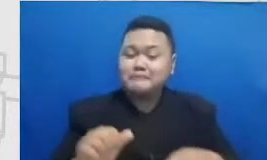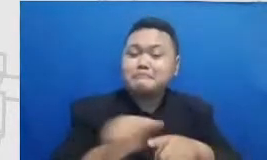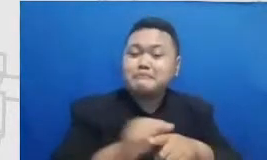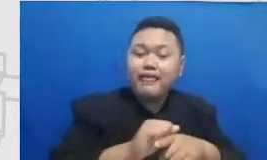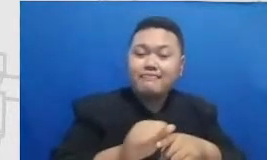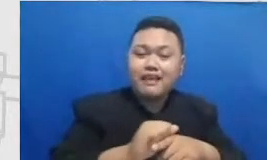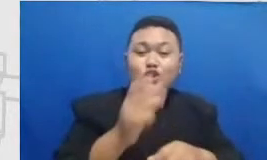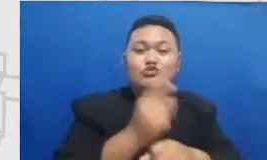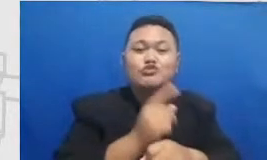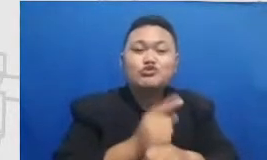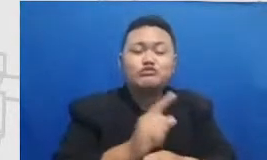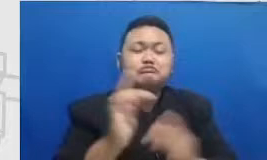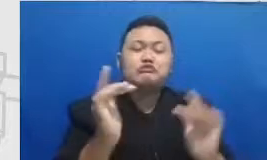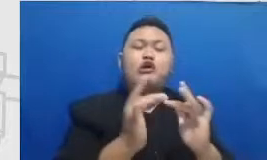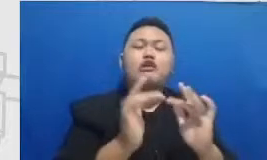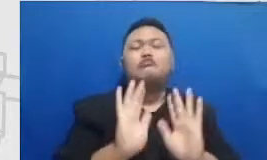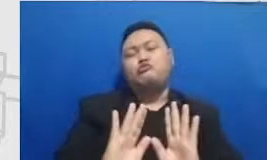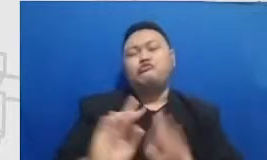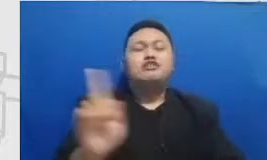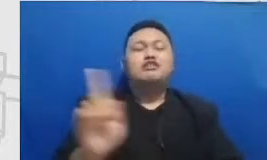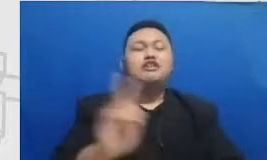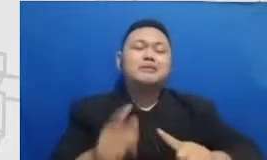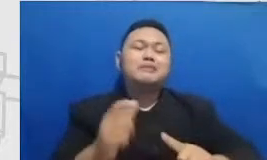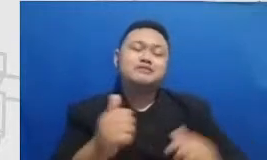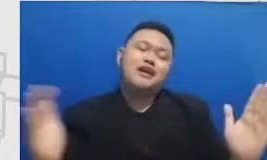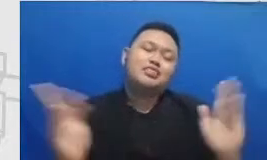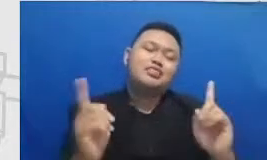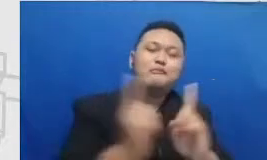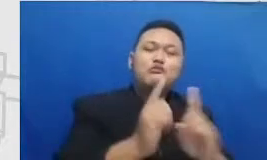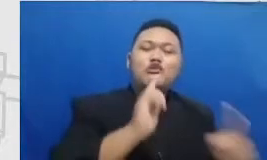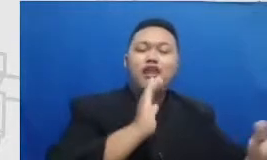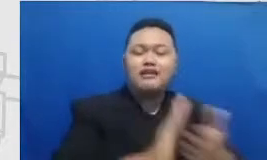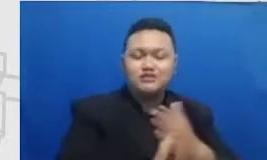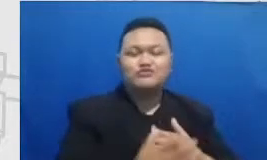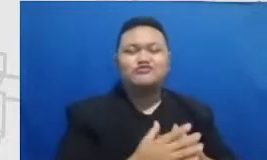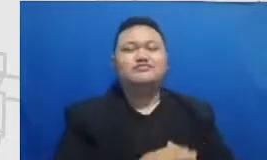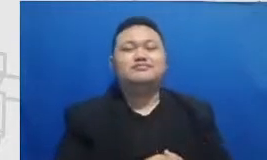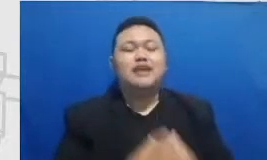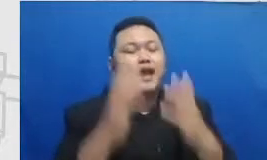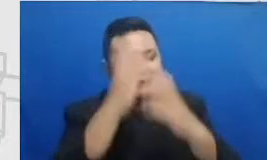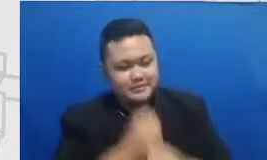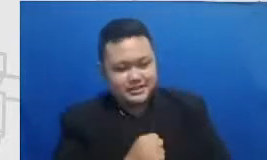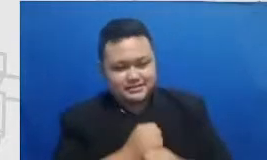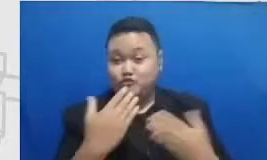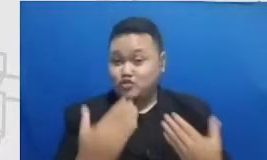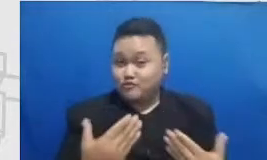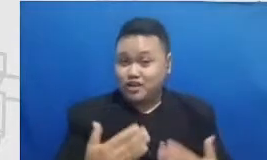bisa ketemu fisik langsung ya amin betul Amin Semoga ini bisa menjadi sebuah perjalanan ke